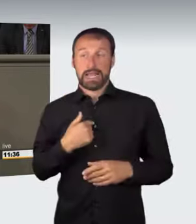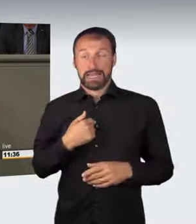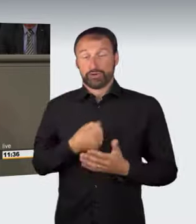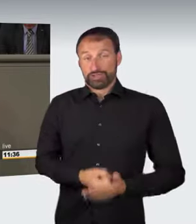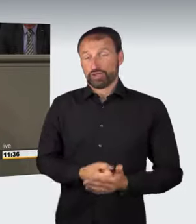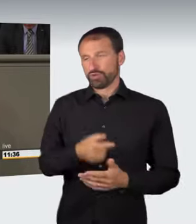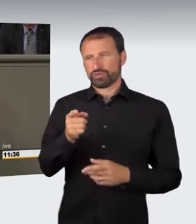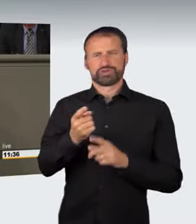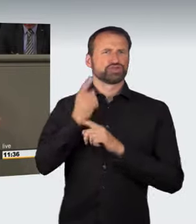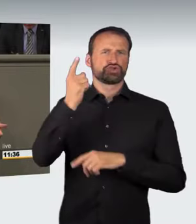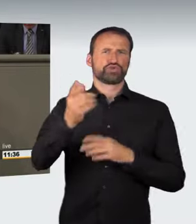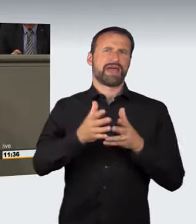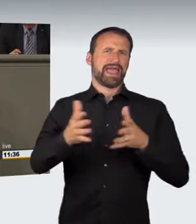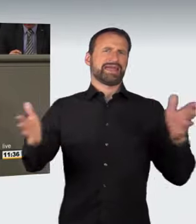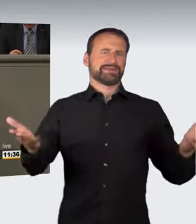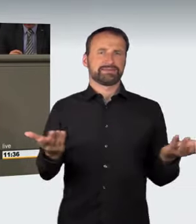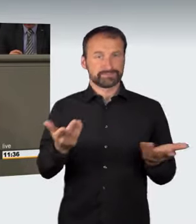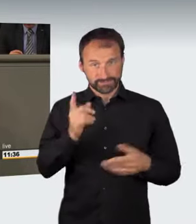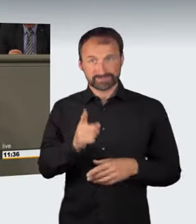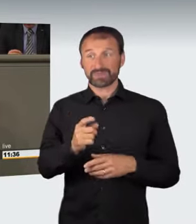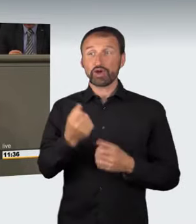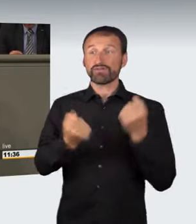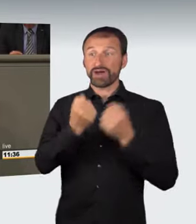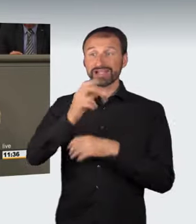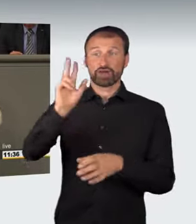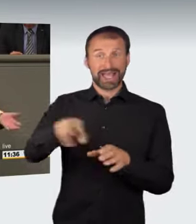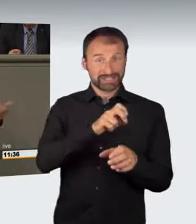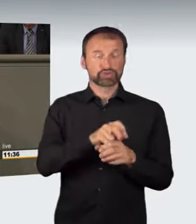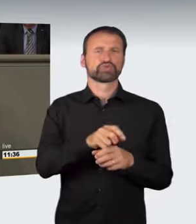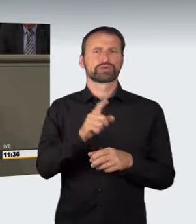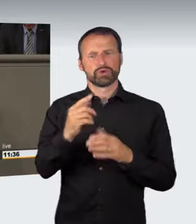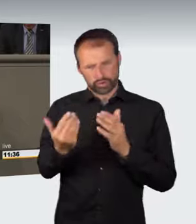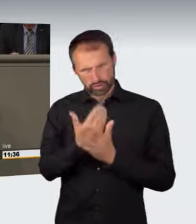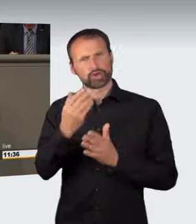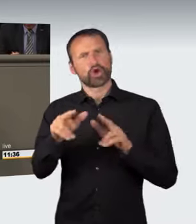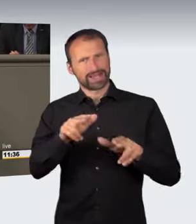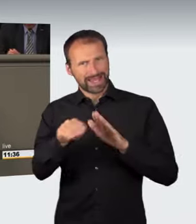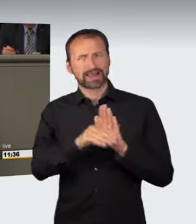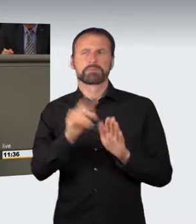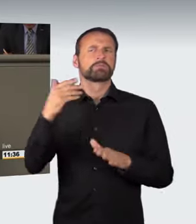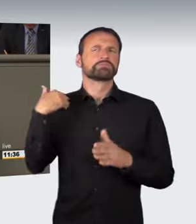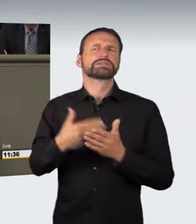Das Problem der Einbeziehung der Fahrzeuge ist auch nicht neu geregelt; sie war auch bislang schon möglich. Außerdem stellt sich die Dritteigentumsfrage.